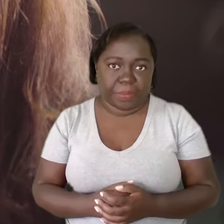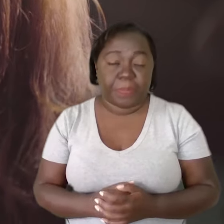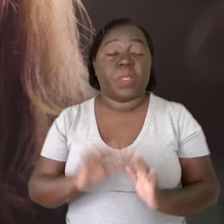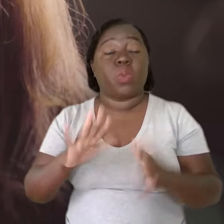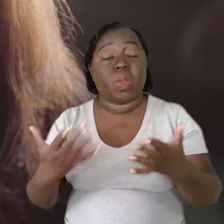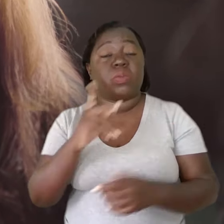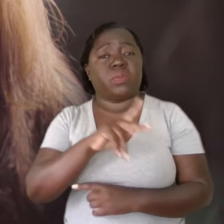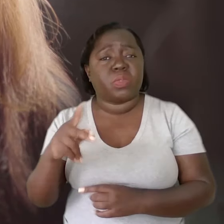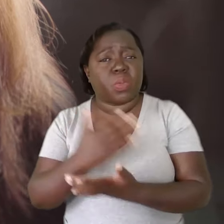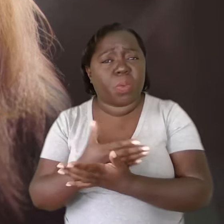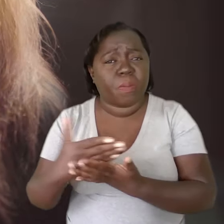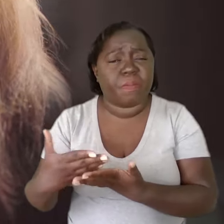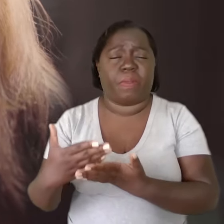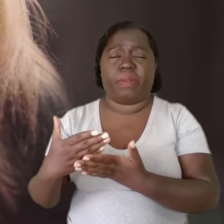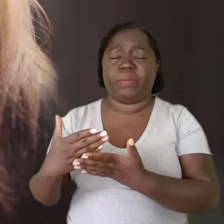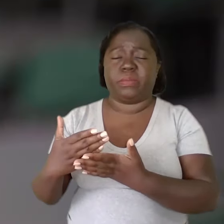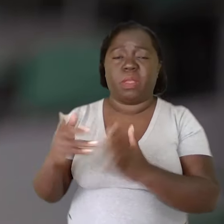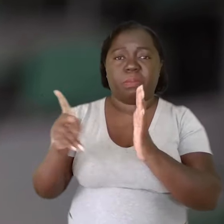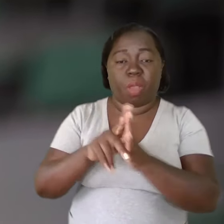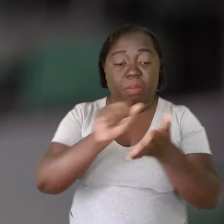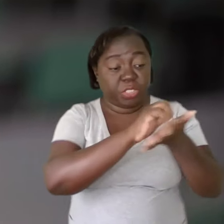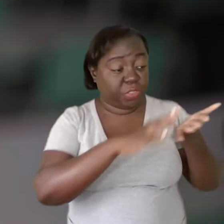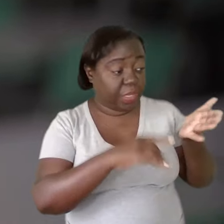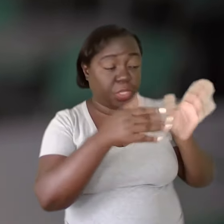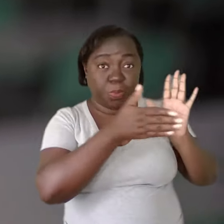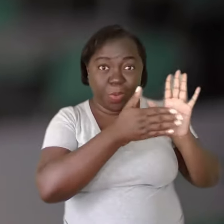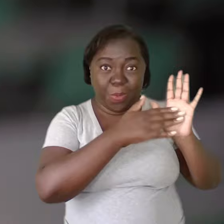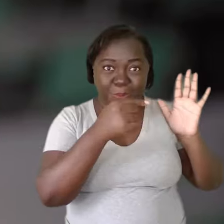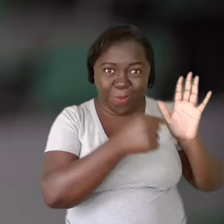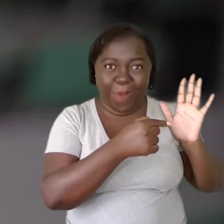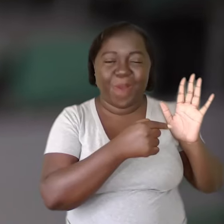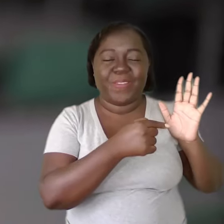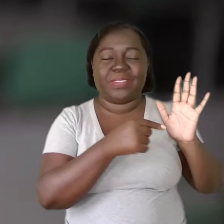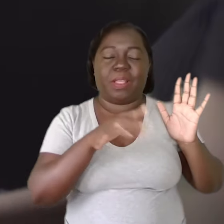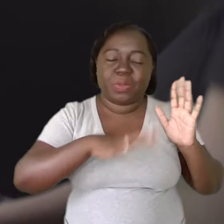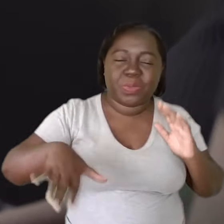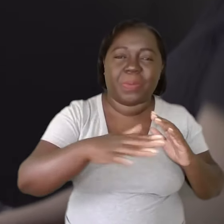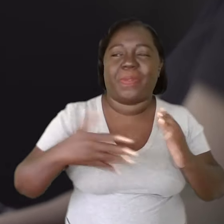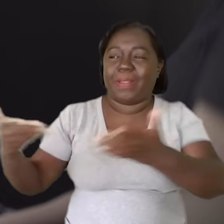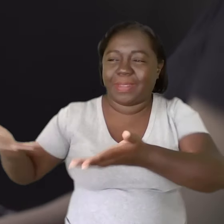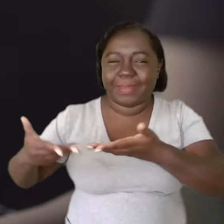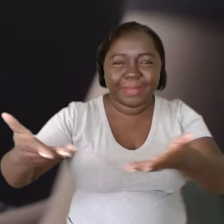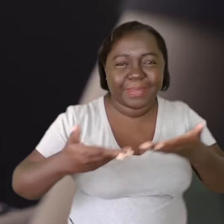Quando o professor começa a desenvolver as atividades que são propostas nesse ambiente que é acolhedor,